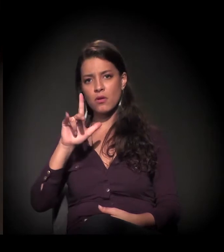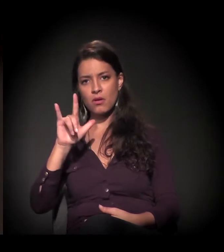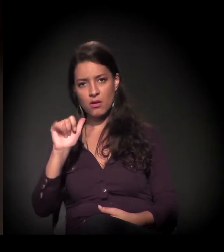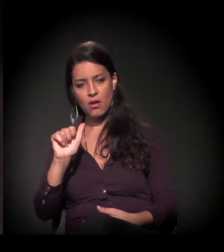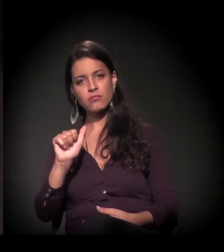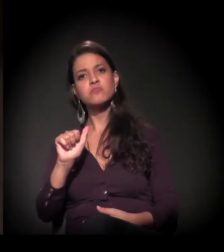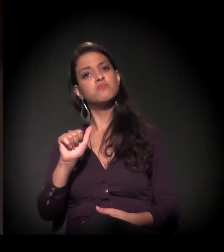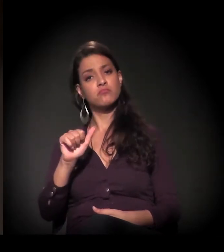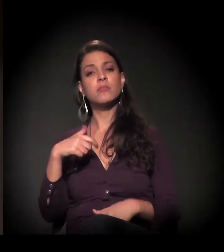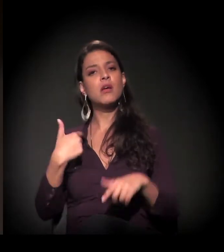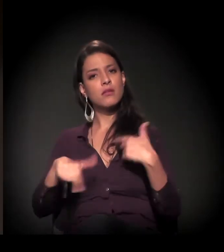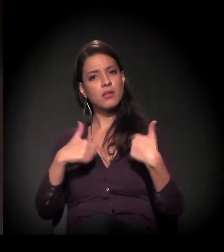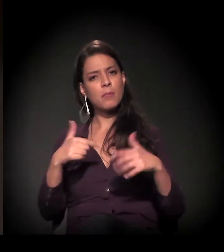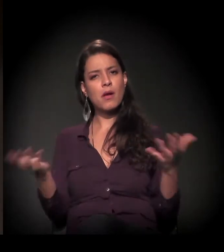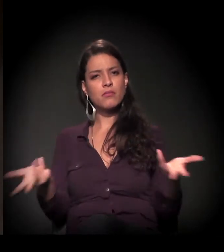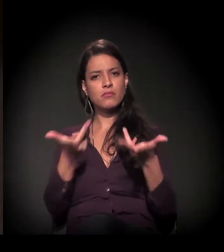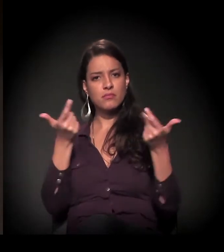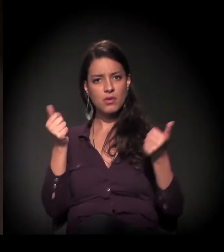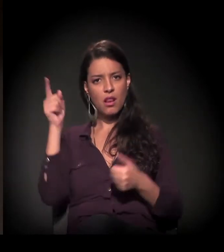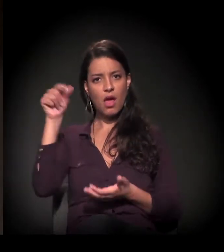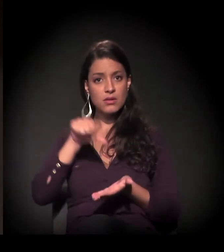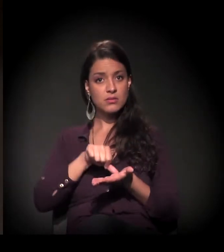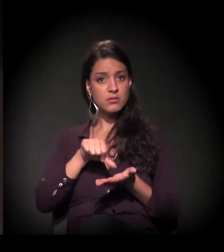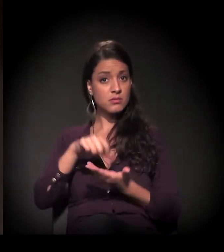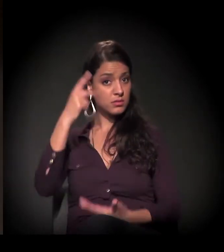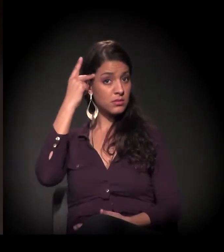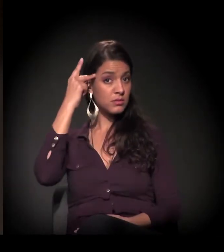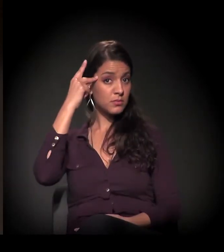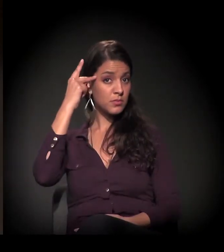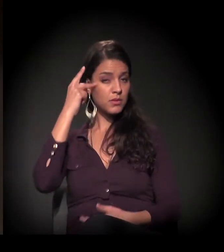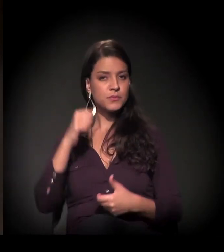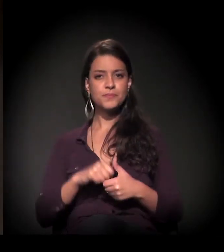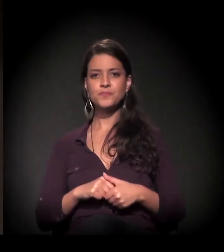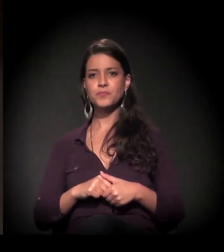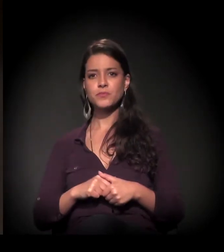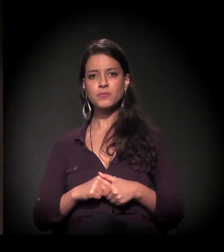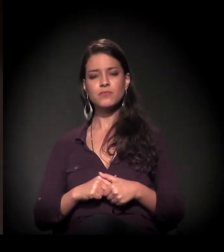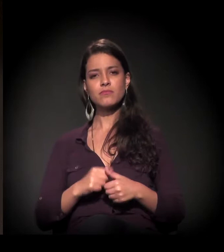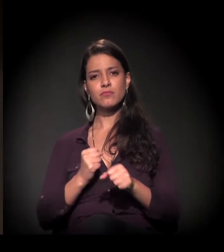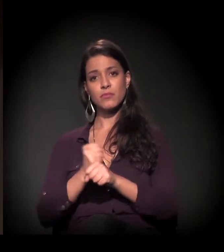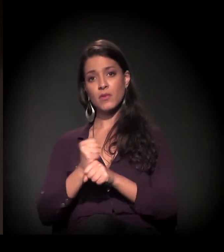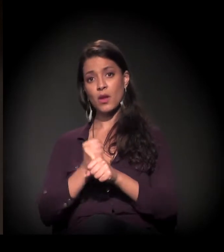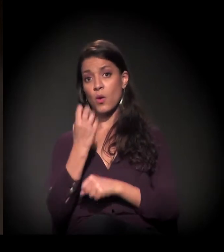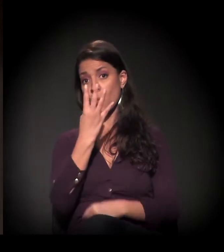A Maria tem um trabalho maravilhoso no centro de São Paulo. [aplausos] Há 40 anos.